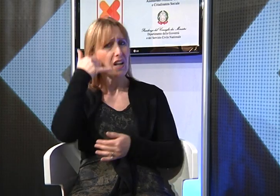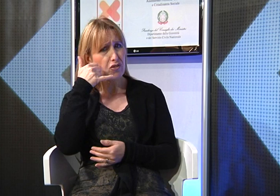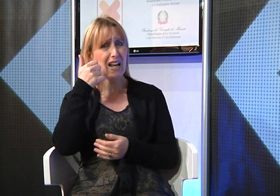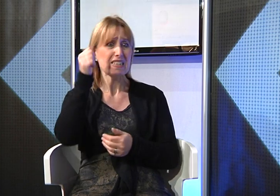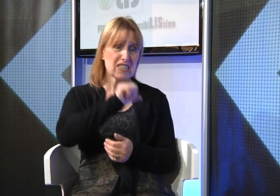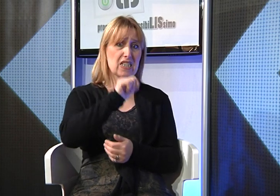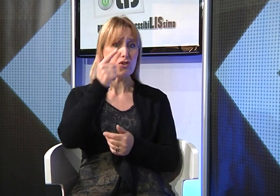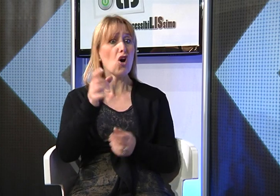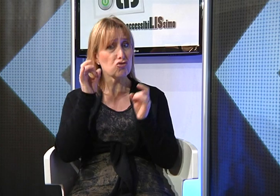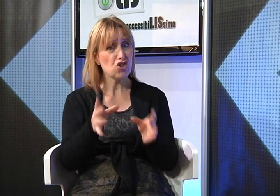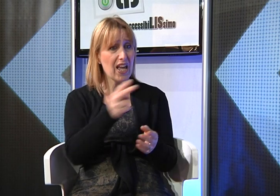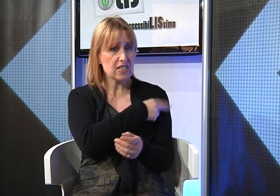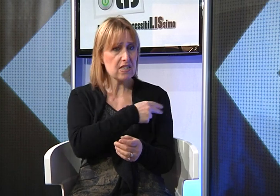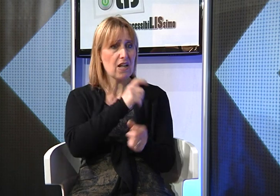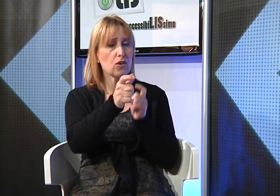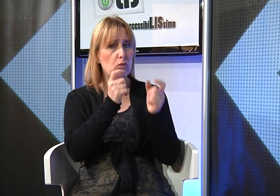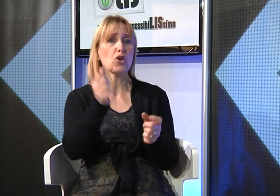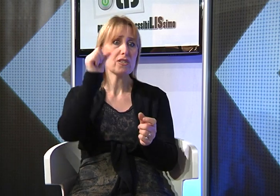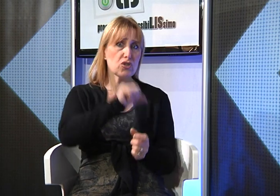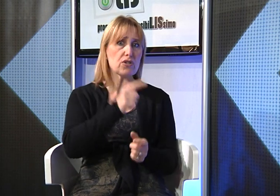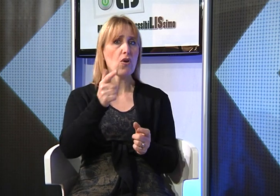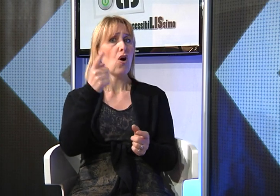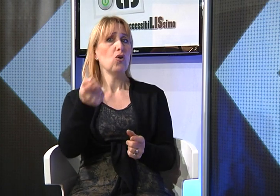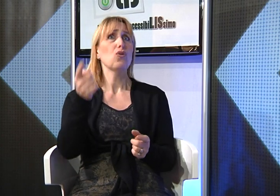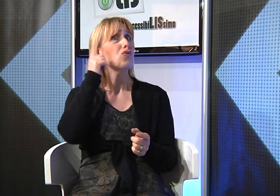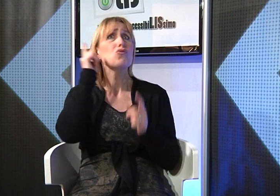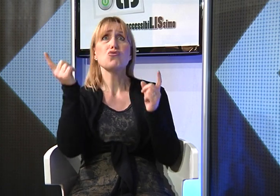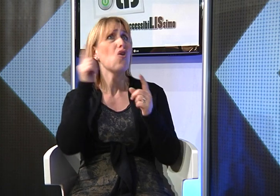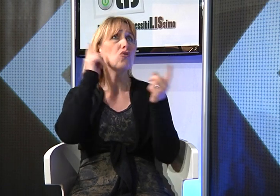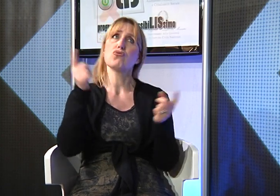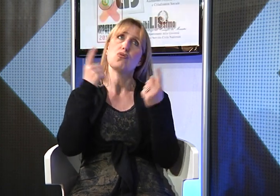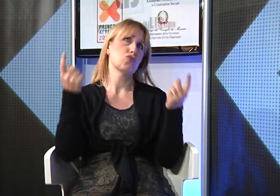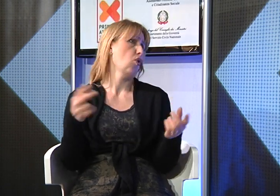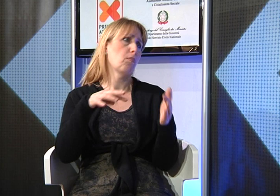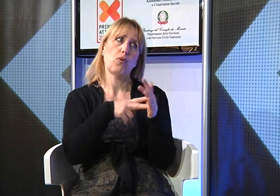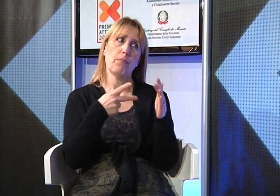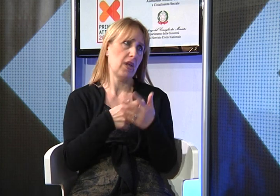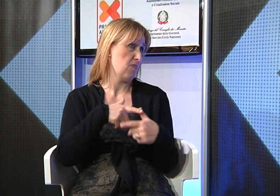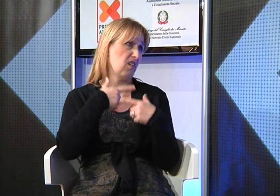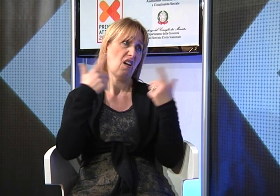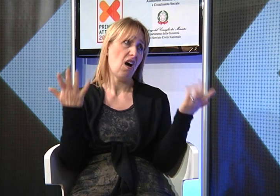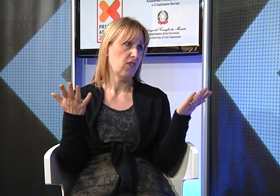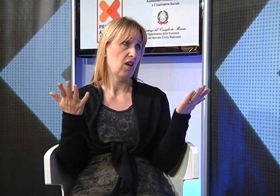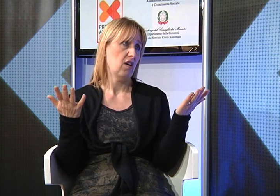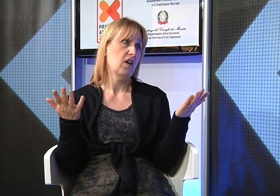fare continue telefonate per avere risposte circa l'avvio del servizio che nessuno però non era in grado di darmi risposte sicure.